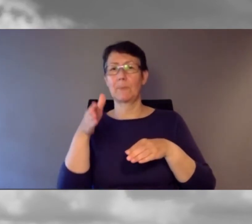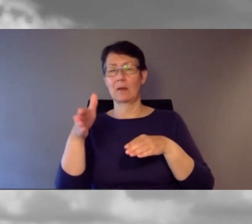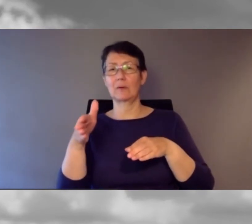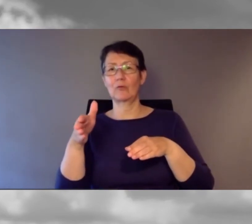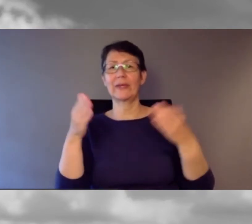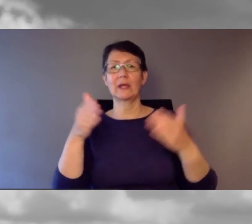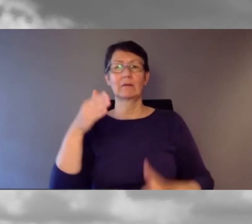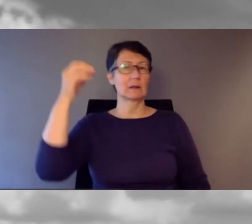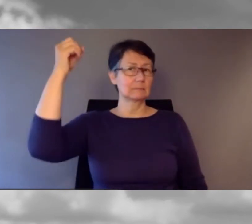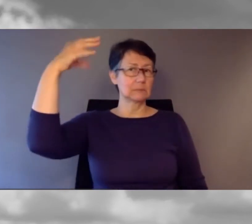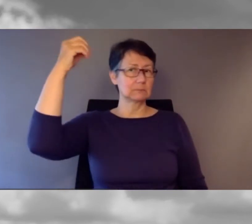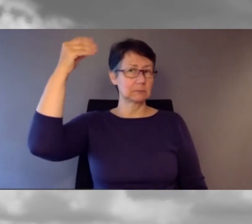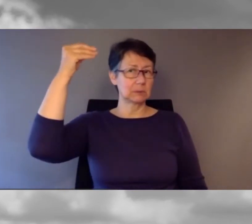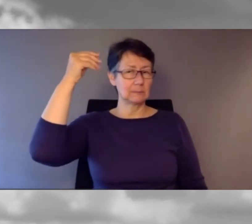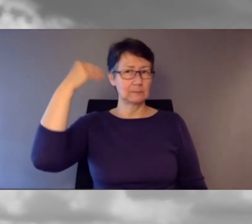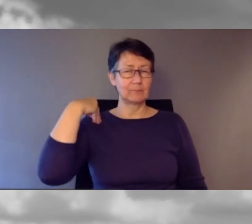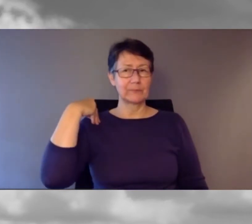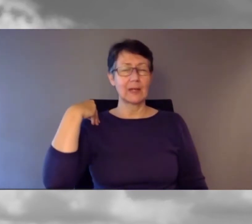alle aussteigen bitte."